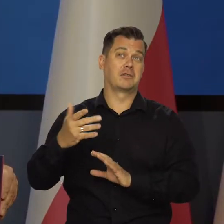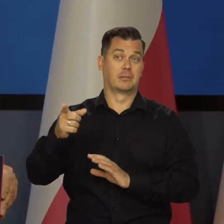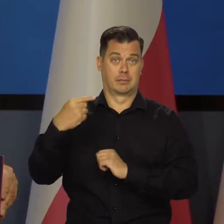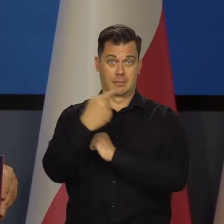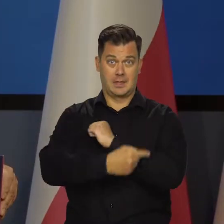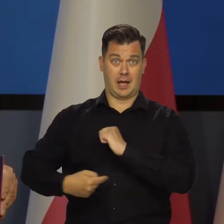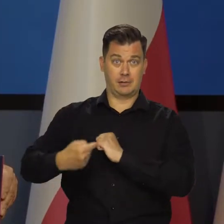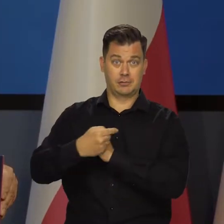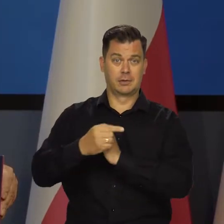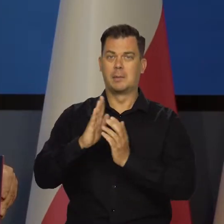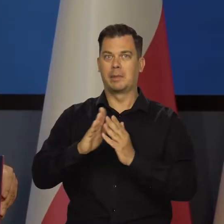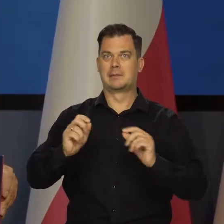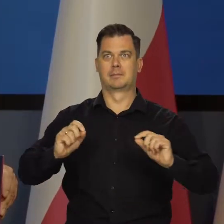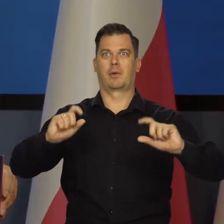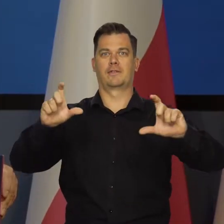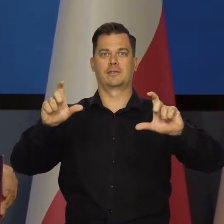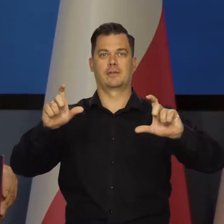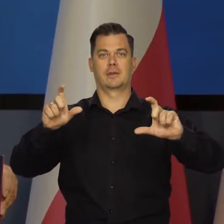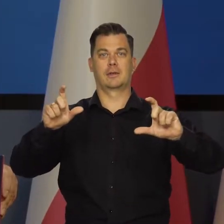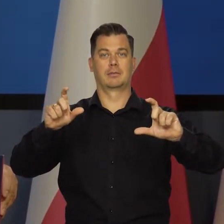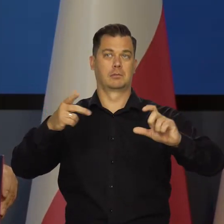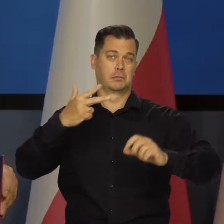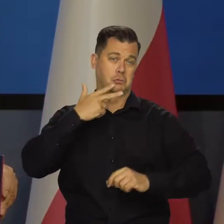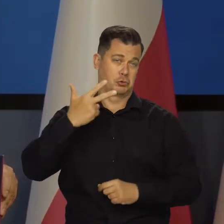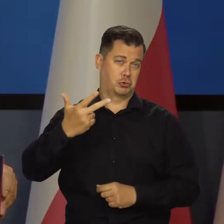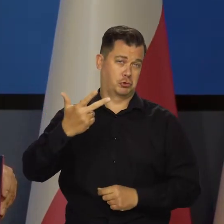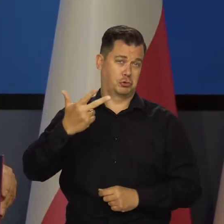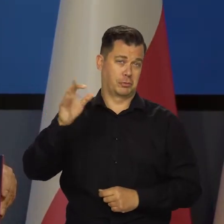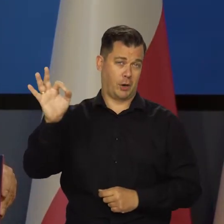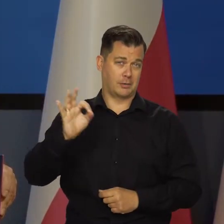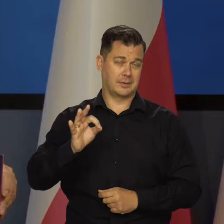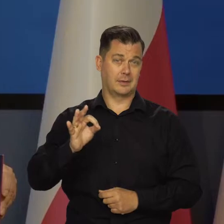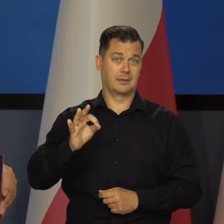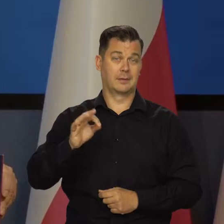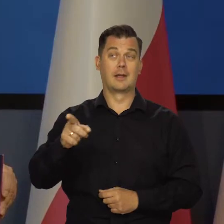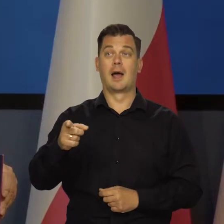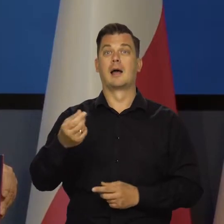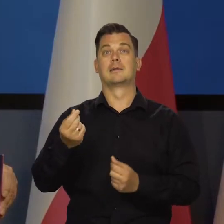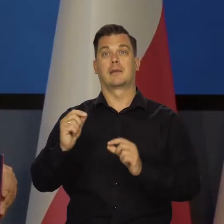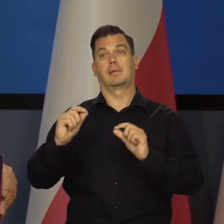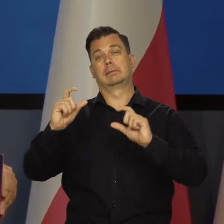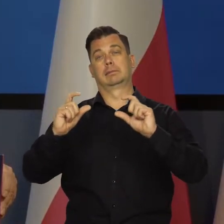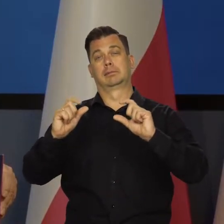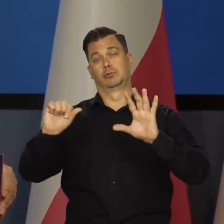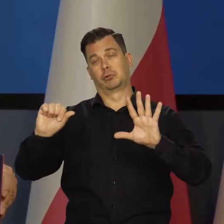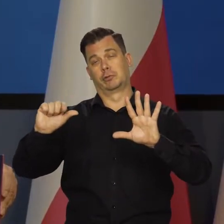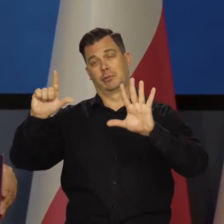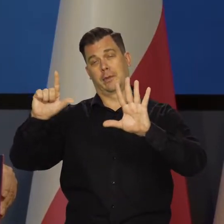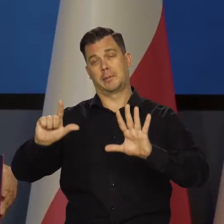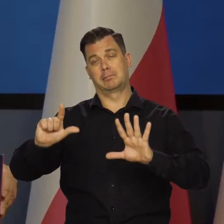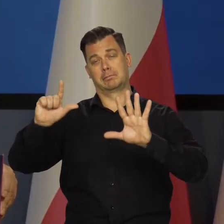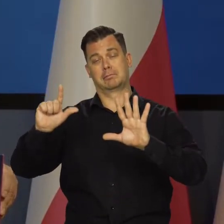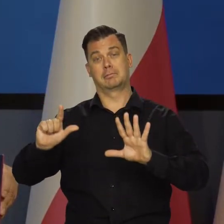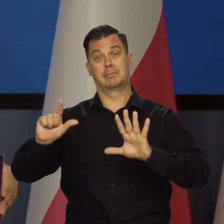Z tarczą i bez cen regulowanych, podwyższonych do trzech, a z cenami regulowanym, powiedzmy 6, 7.